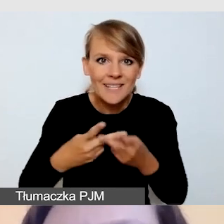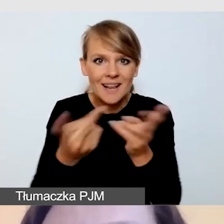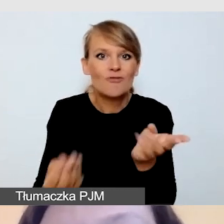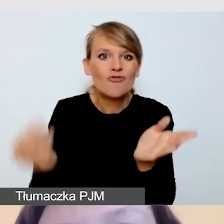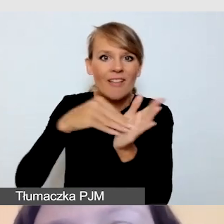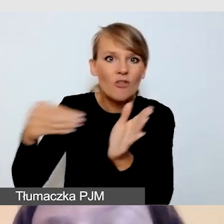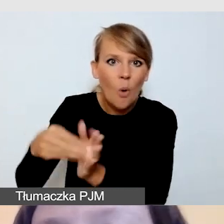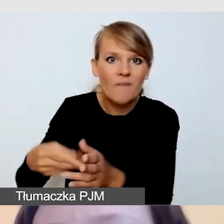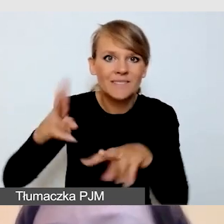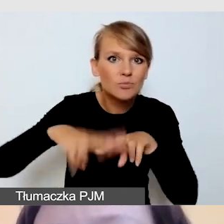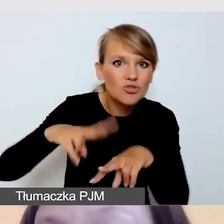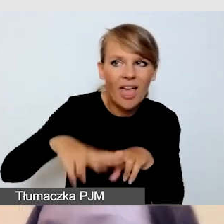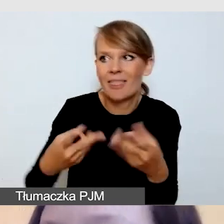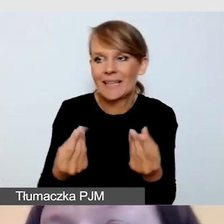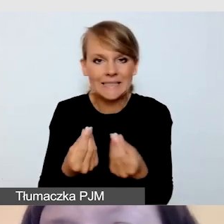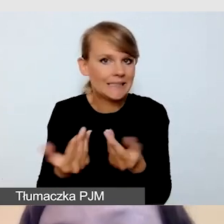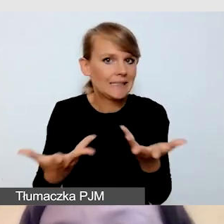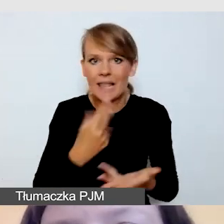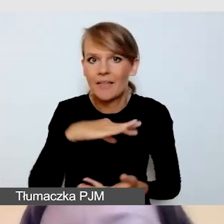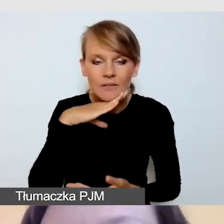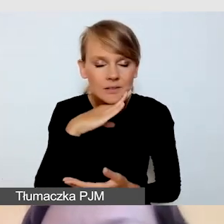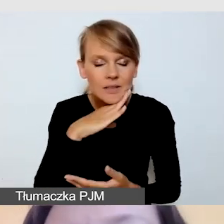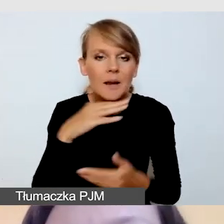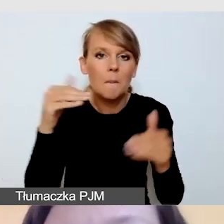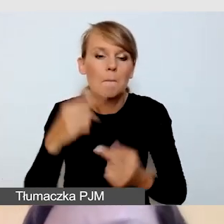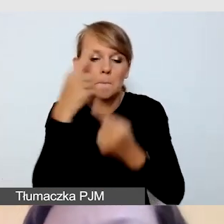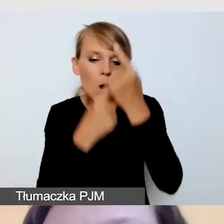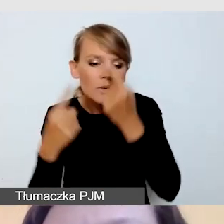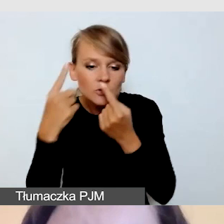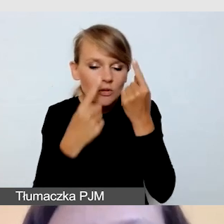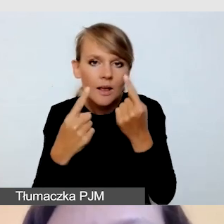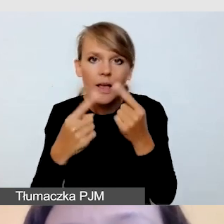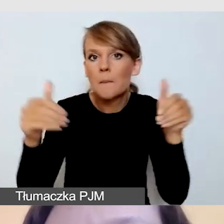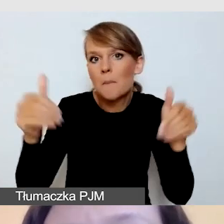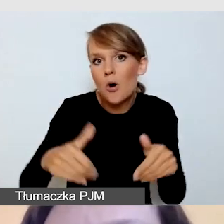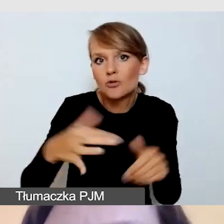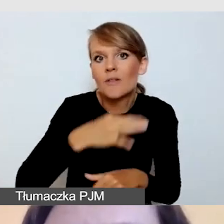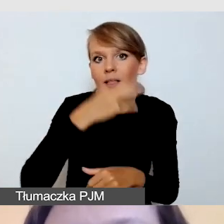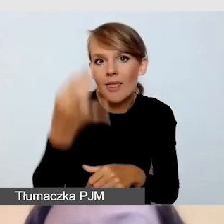wówczas możemy zdecydować, czy nie lepiej wykorzystać retransmisję,